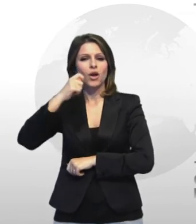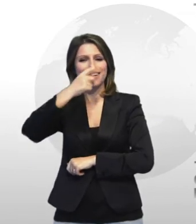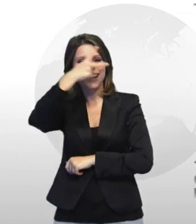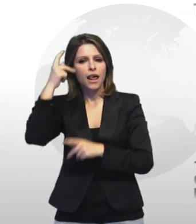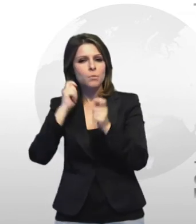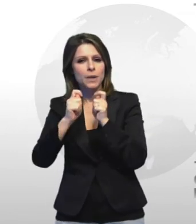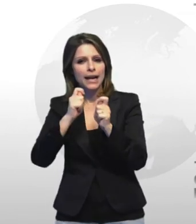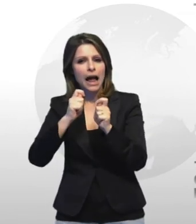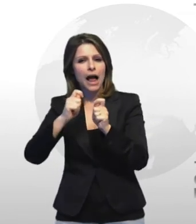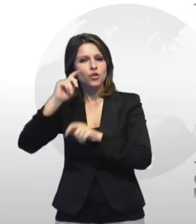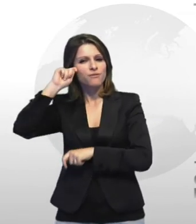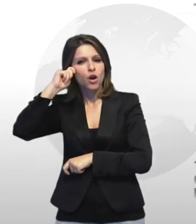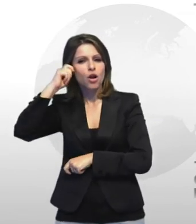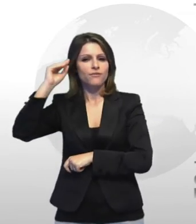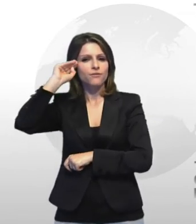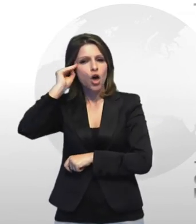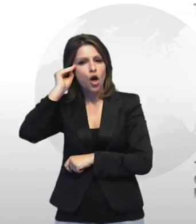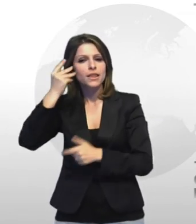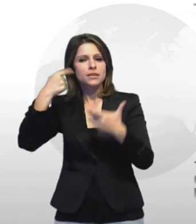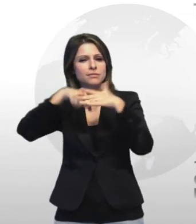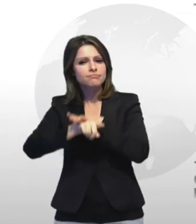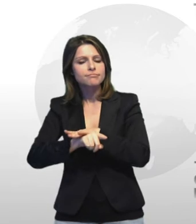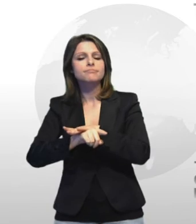la pirateria le frodi e le sofisticazioni